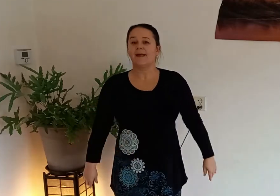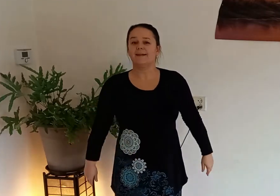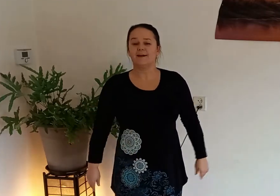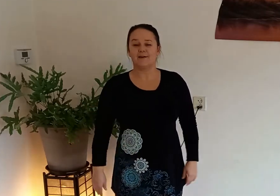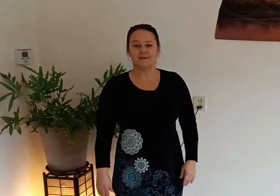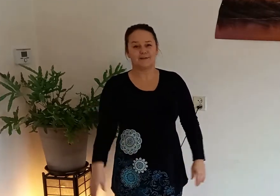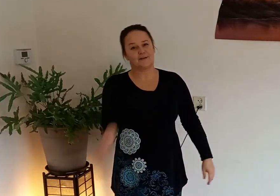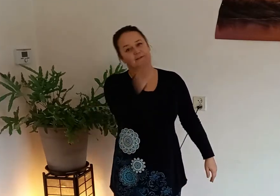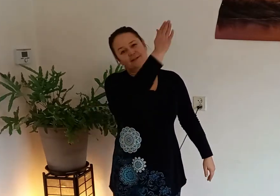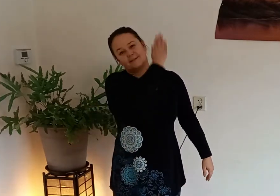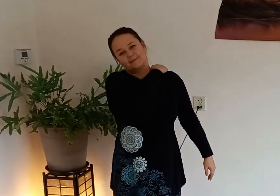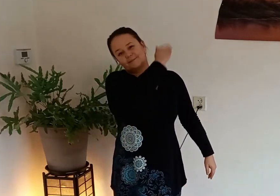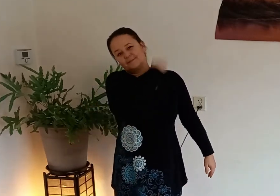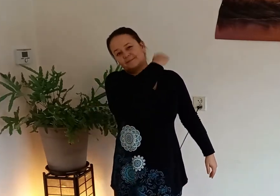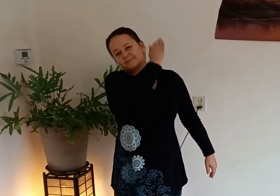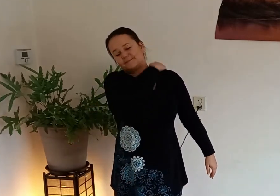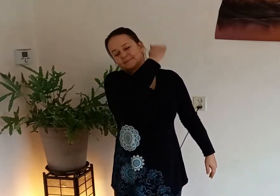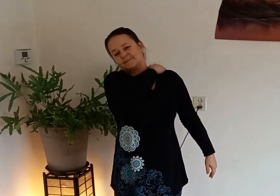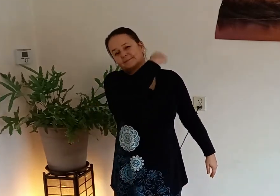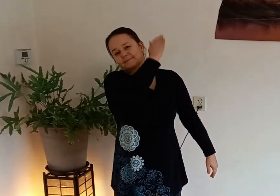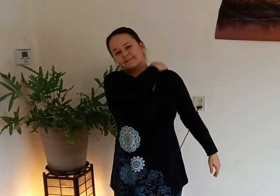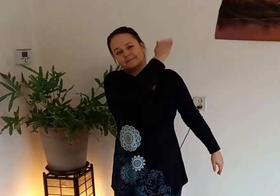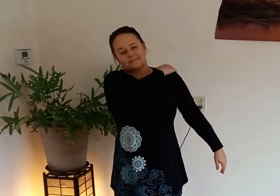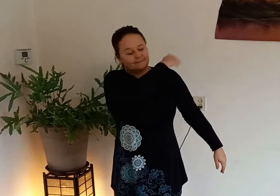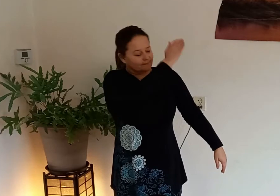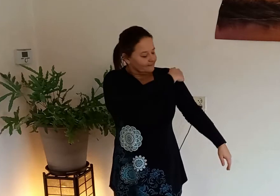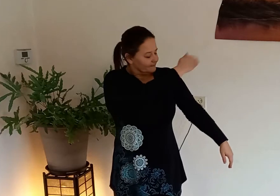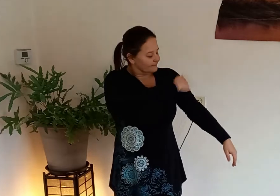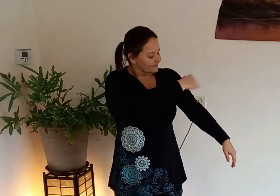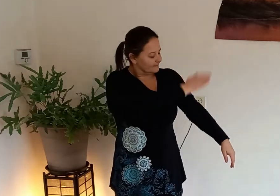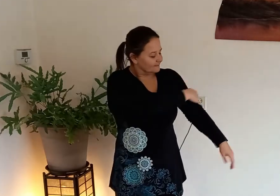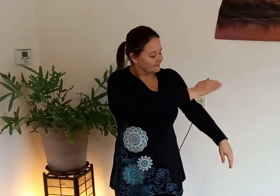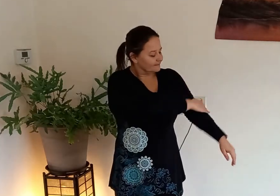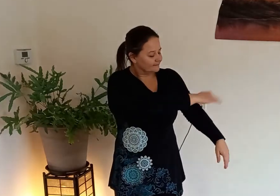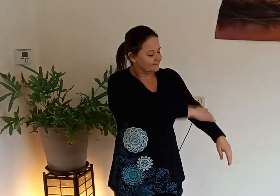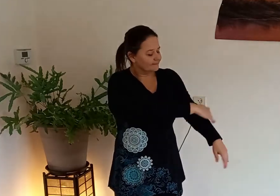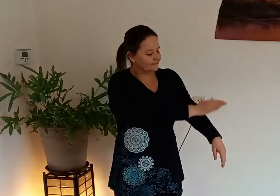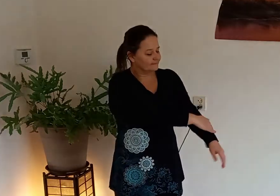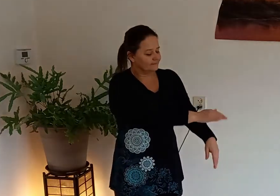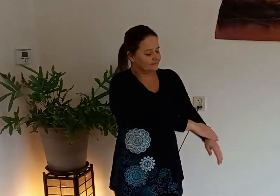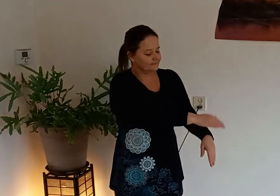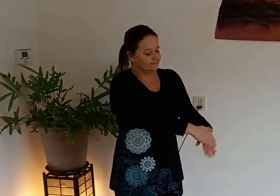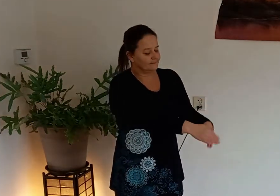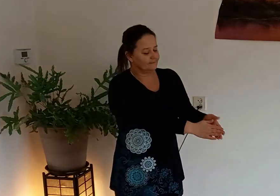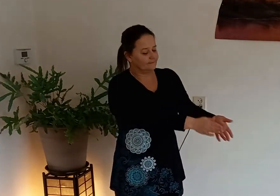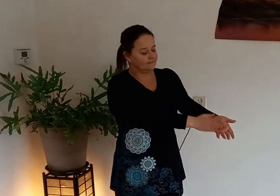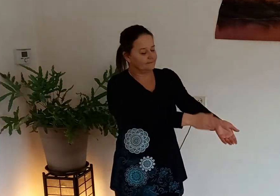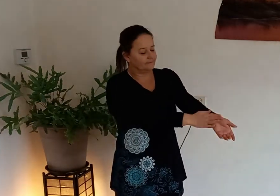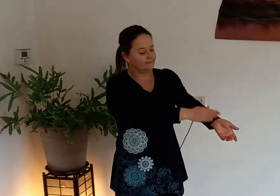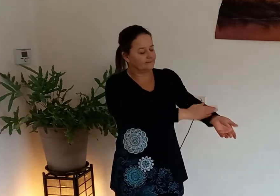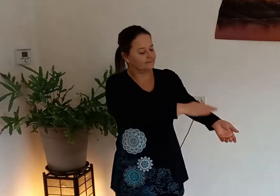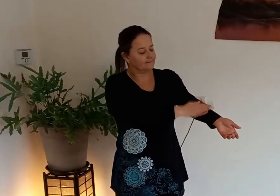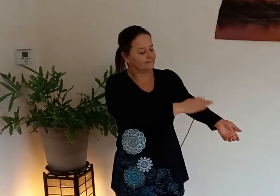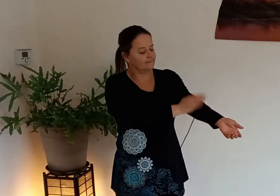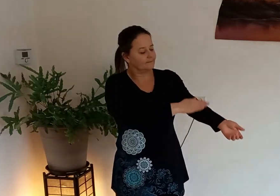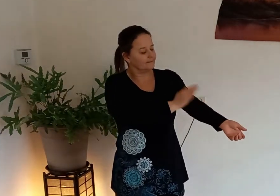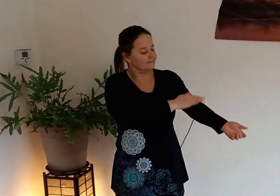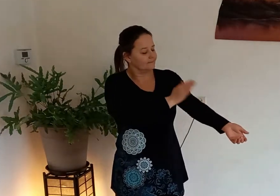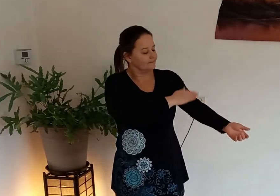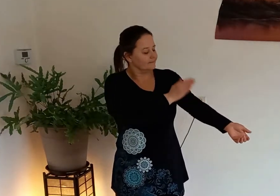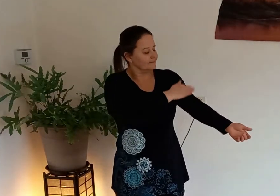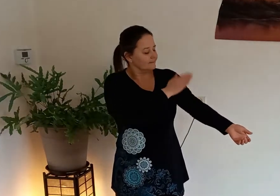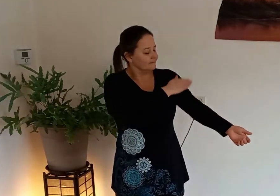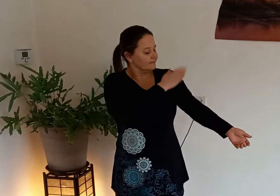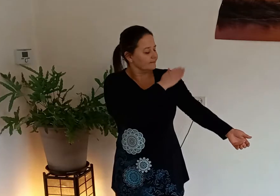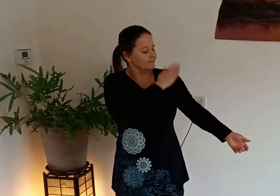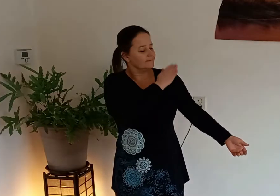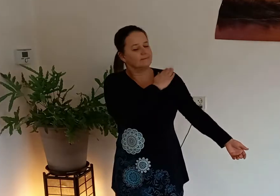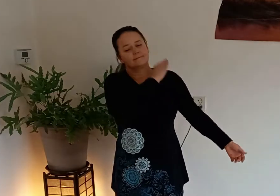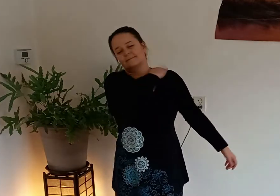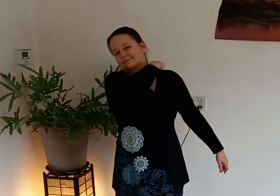en de andere kant